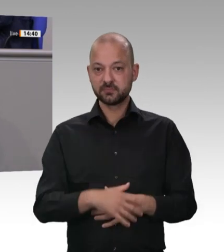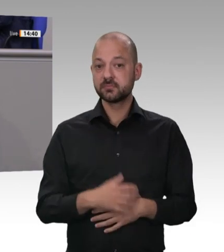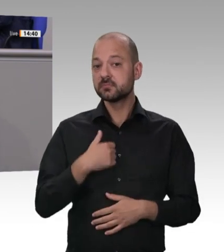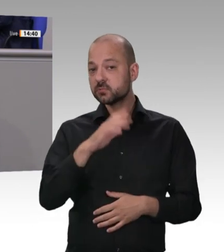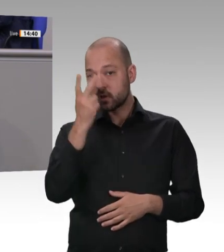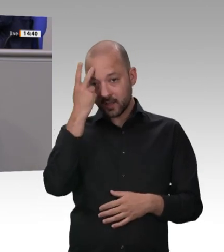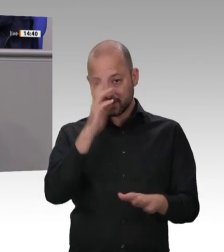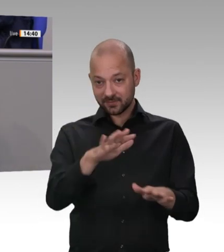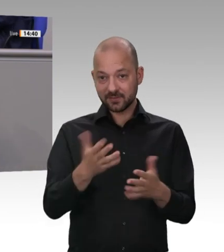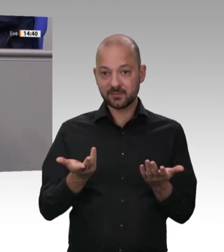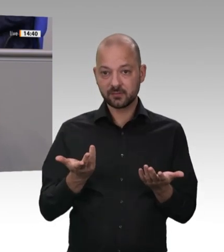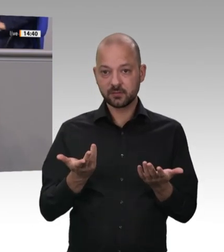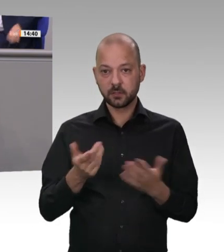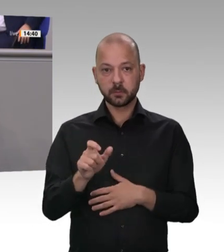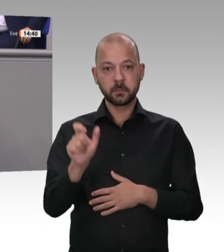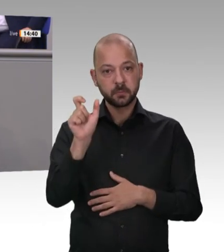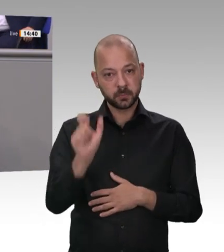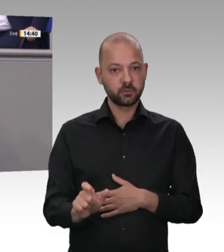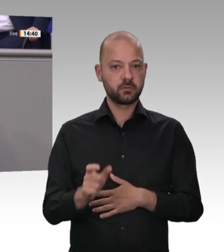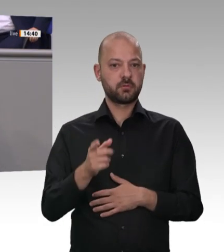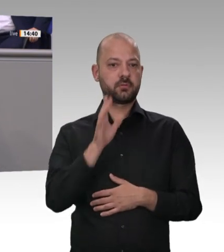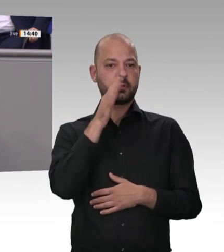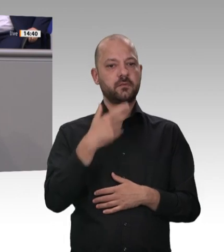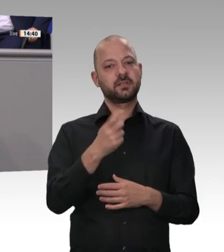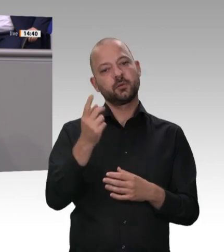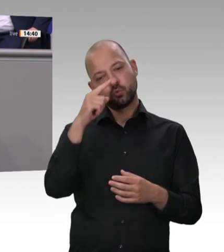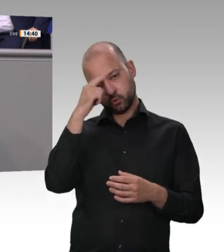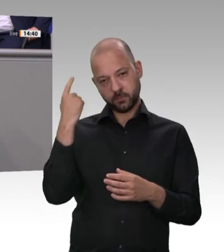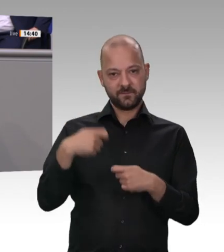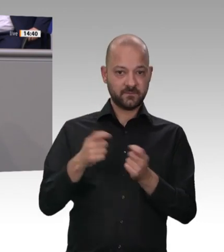wo ich gerade beim CO2 angekommen bin: Bei Ihrem zwanghaften Kurs zur Einführung